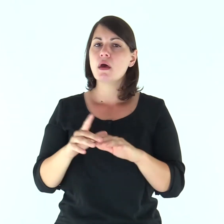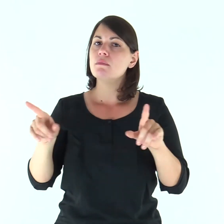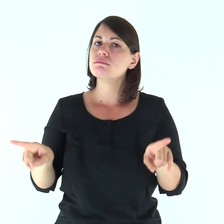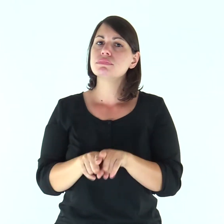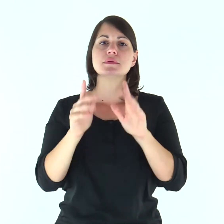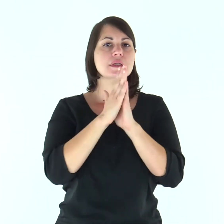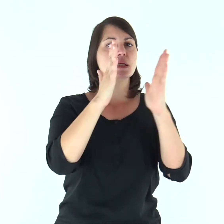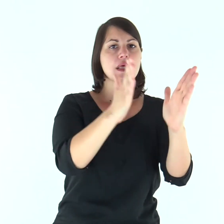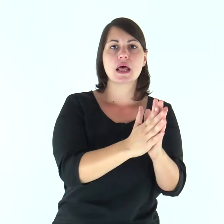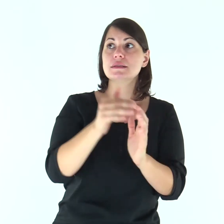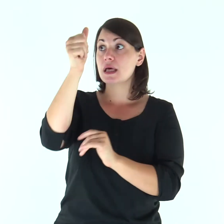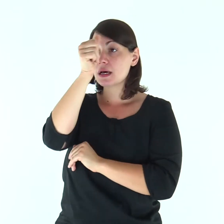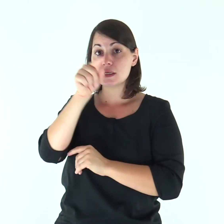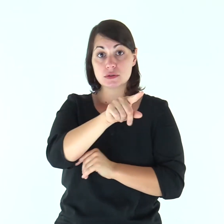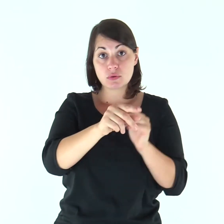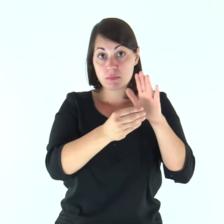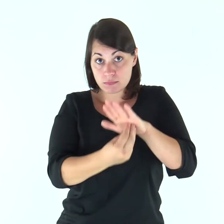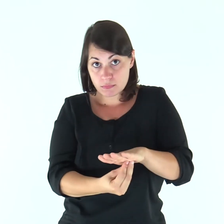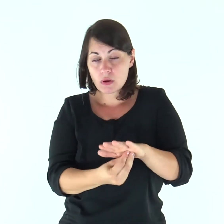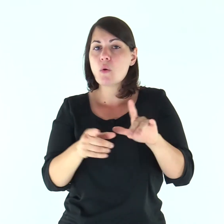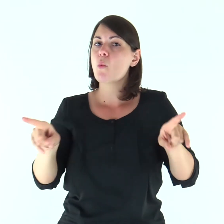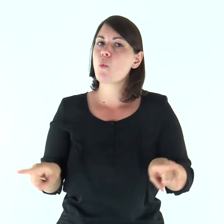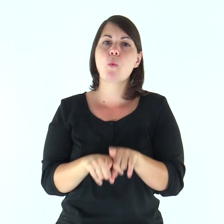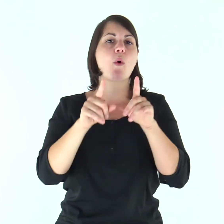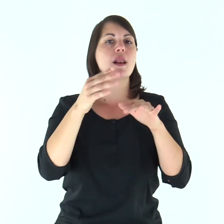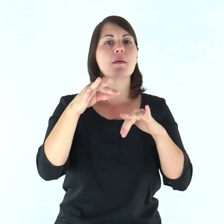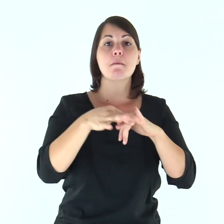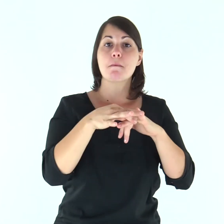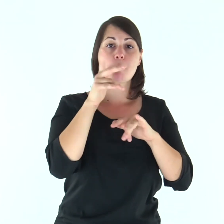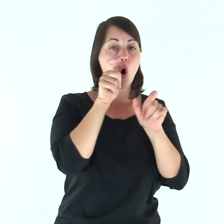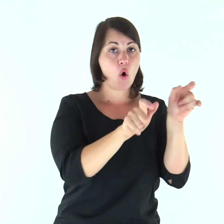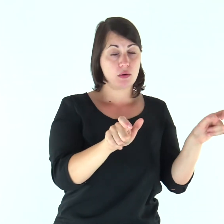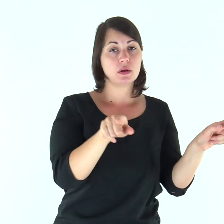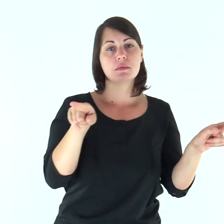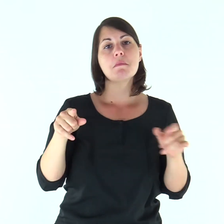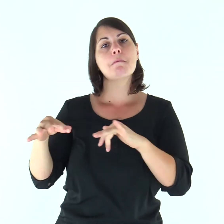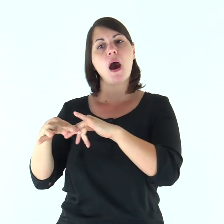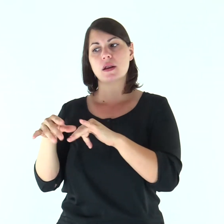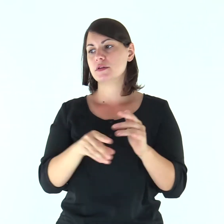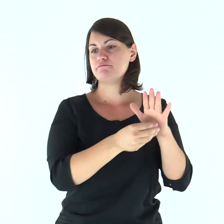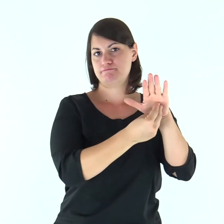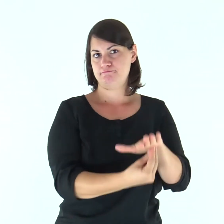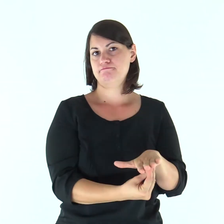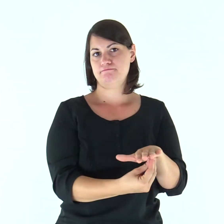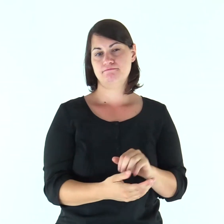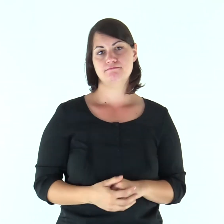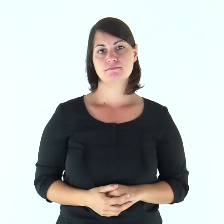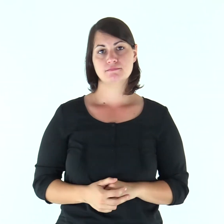E come la Chiesa è sottomessa a Cristo, così anche le mogli lo siano ai loro mariti in tutto.